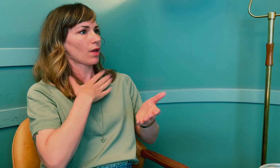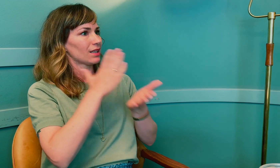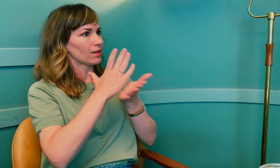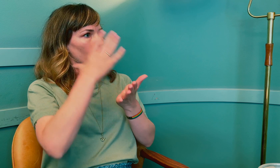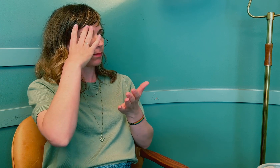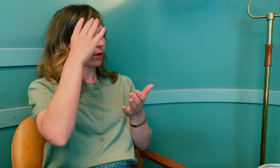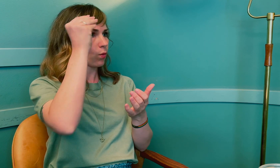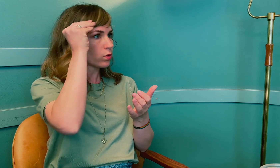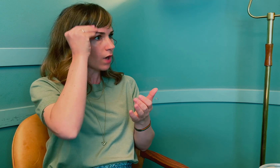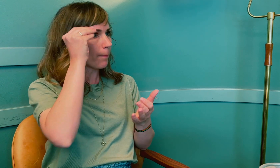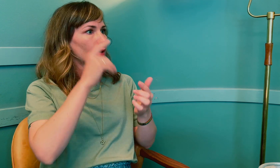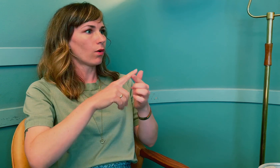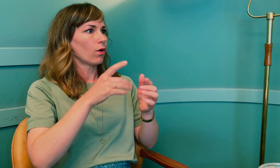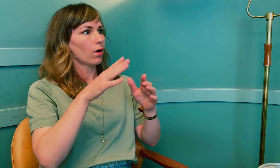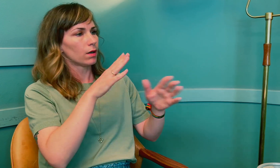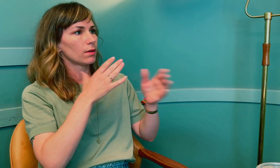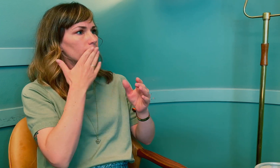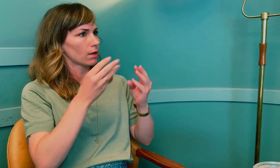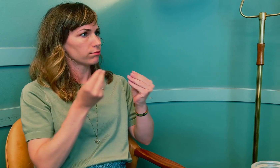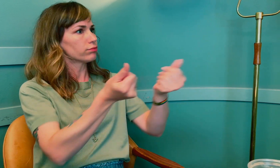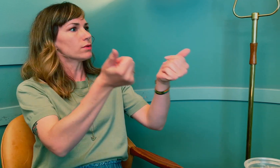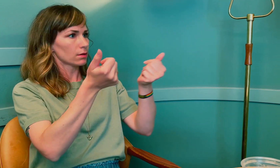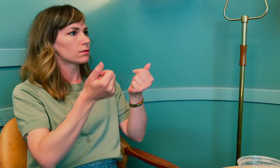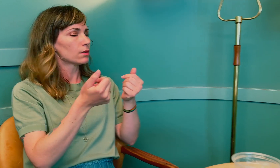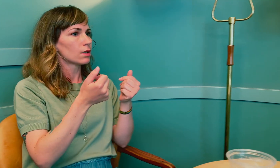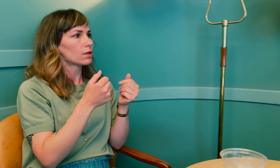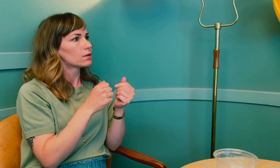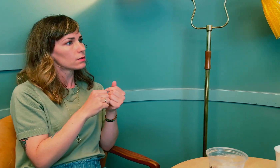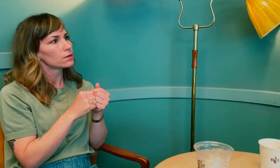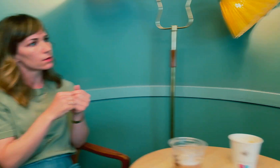En tolk som har riktig kunnskap og god flyt.